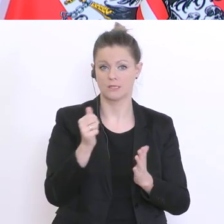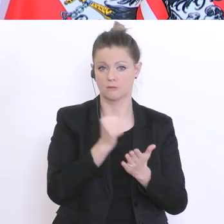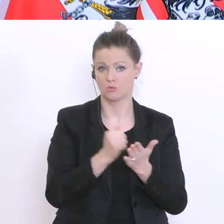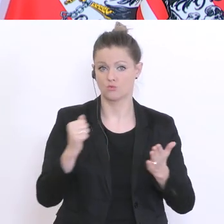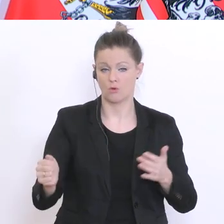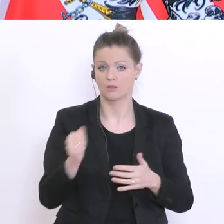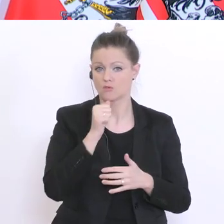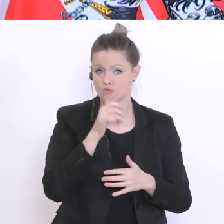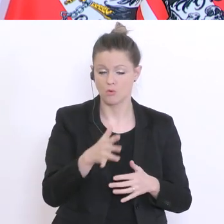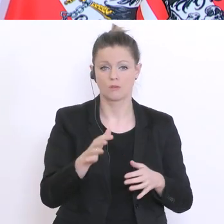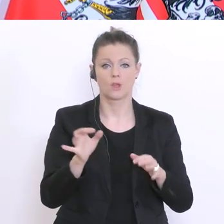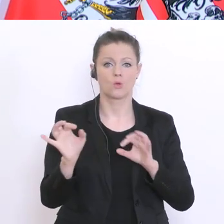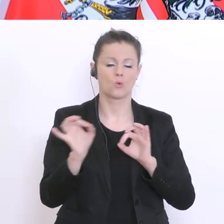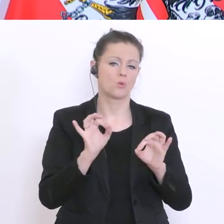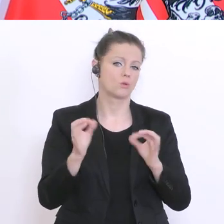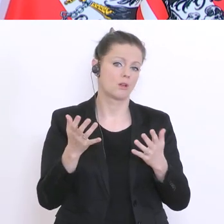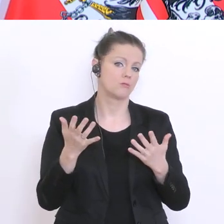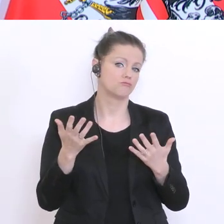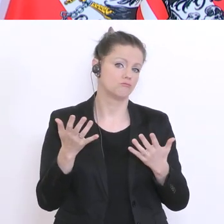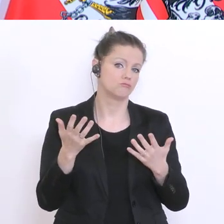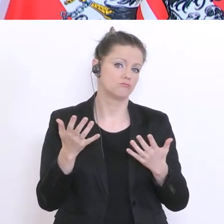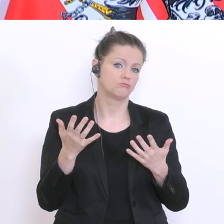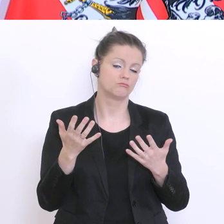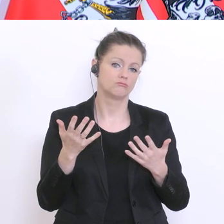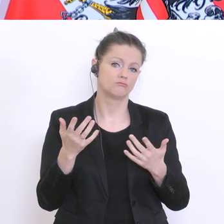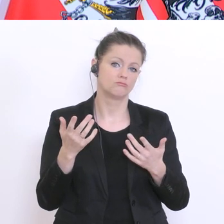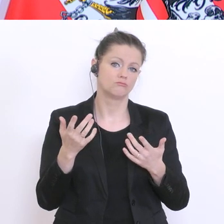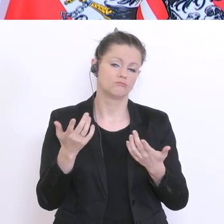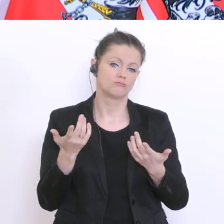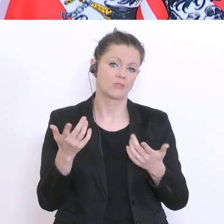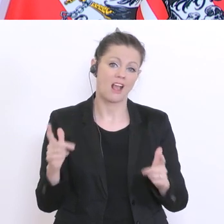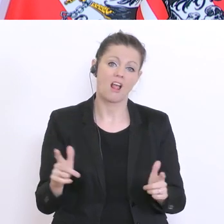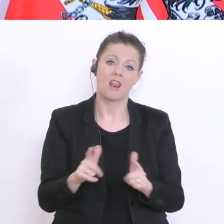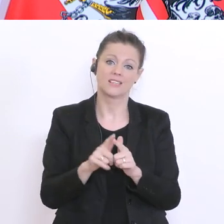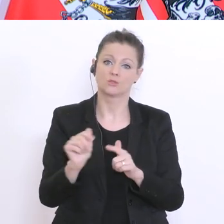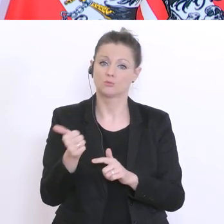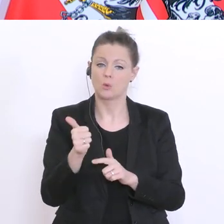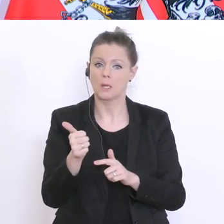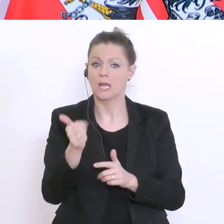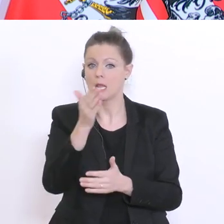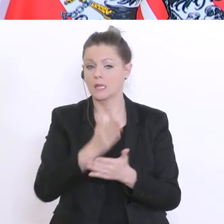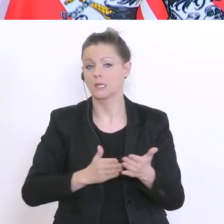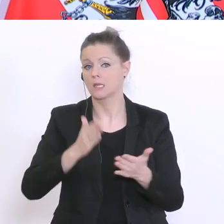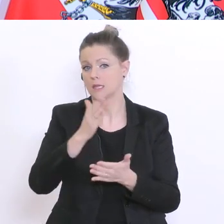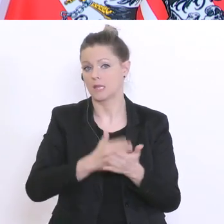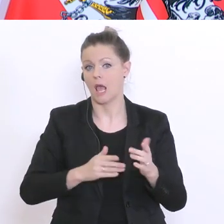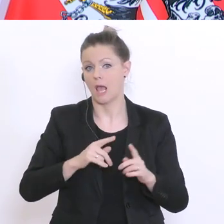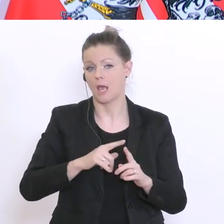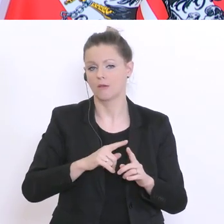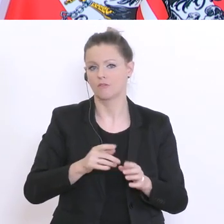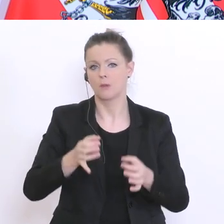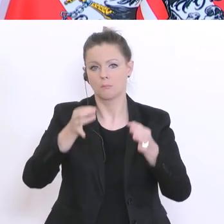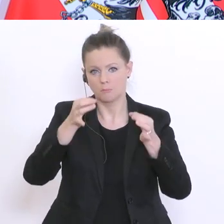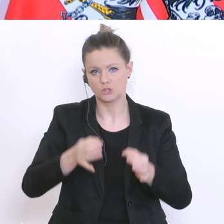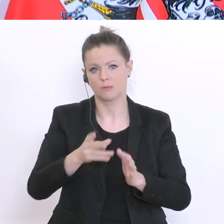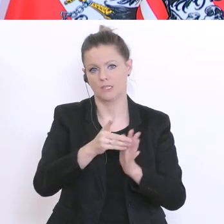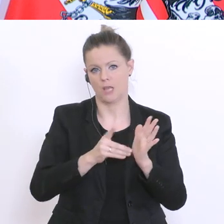weitere Bestandteile einer Leistungsbeurteilung bis zu einem bestimmten Datum. Also, da gibt´s